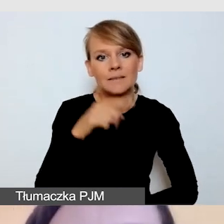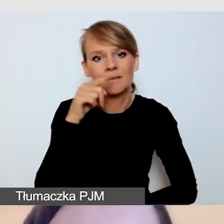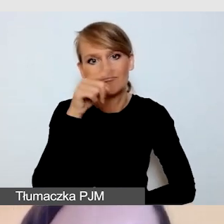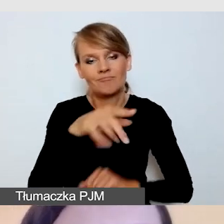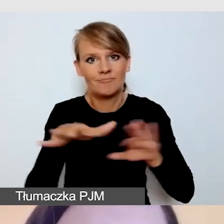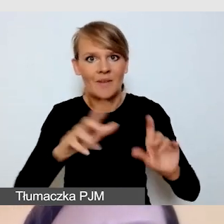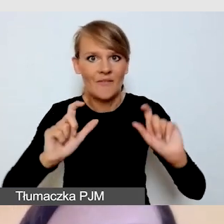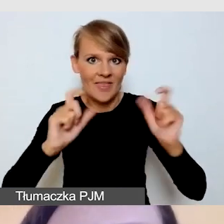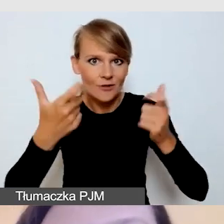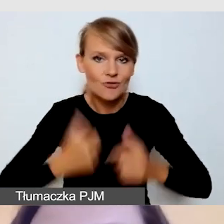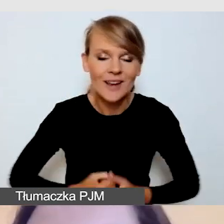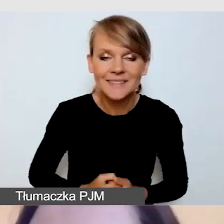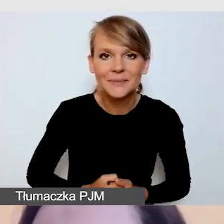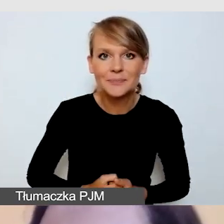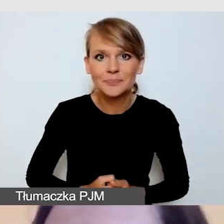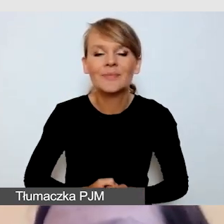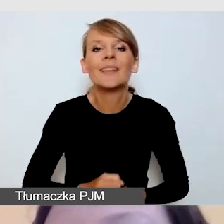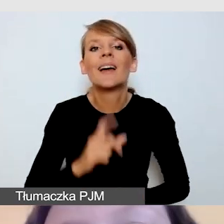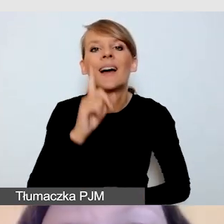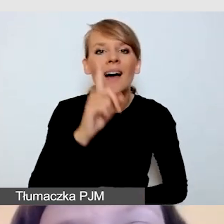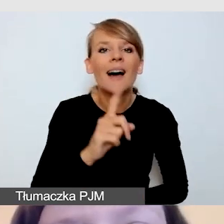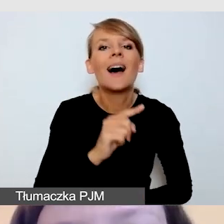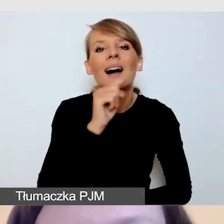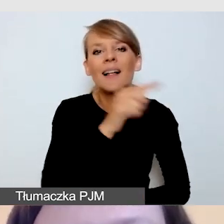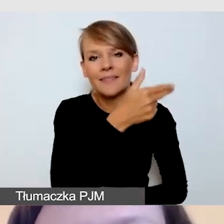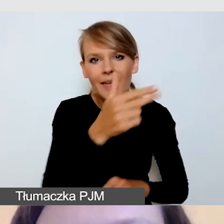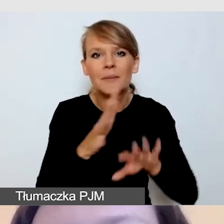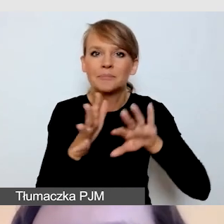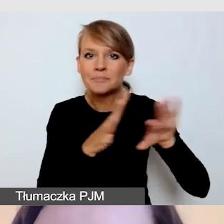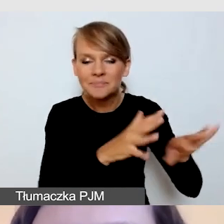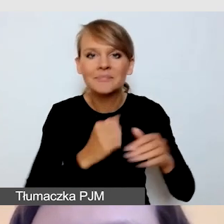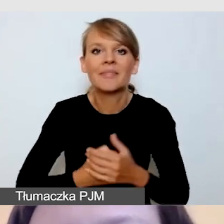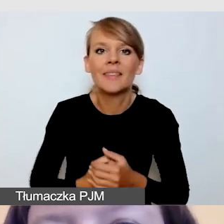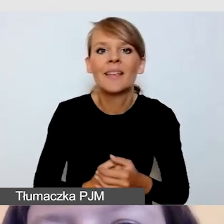Ale o tym nie będę mówiła ja, tylko bezpośrednio podzieli się tym